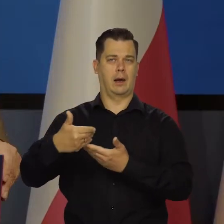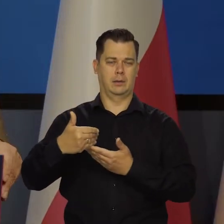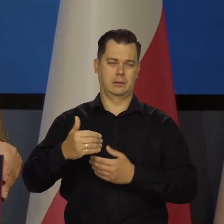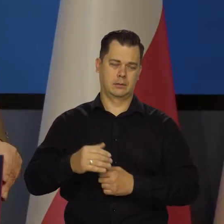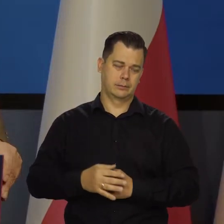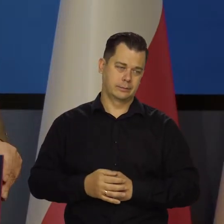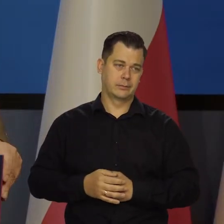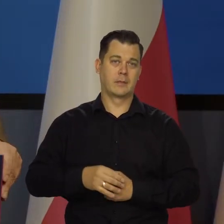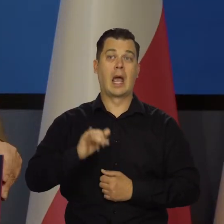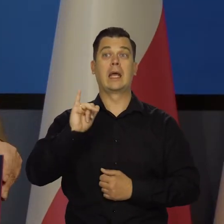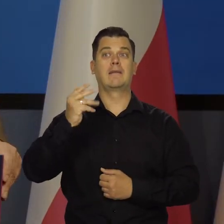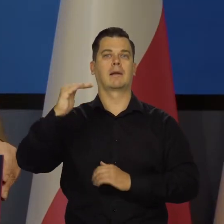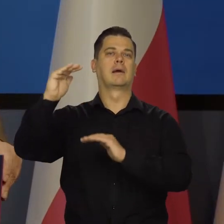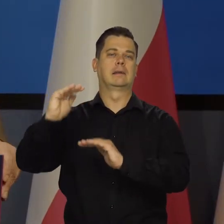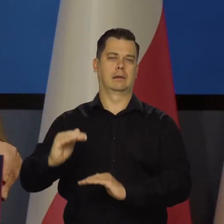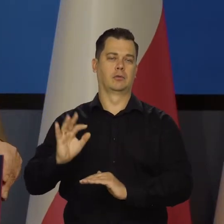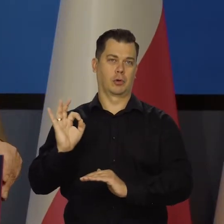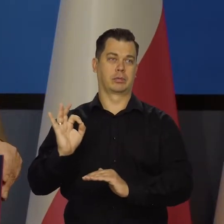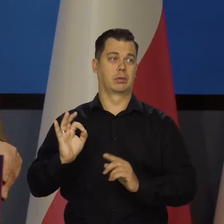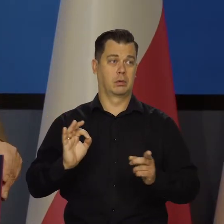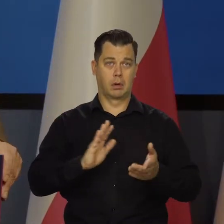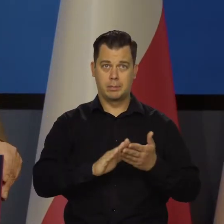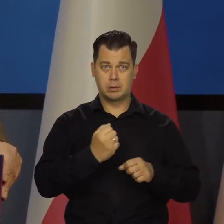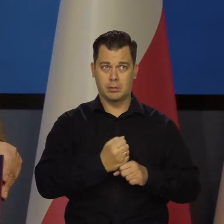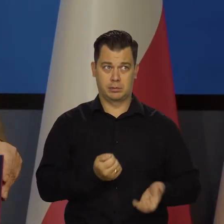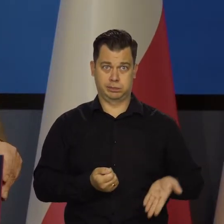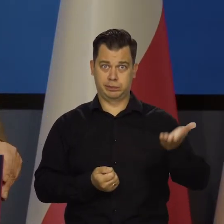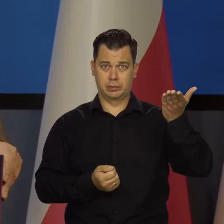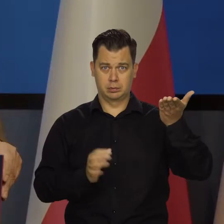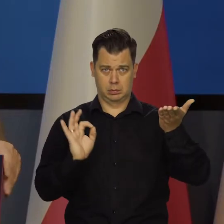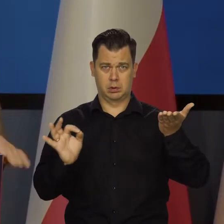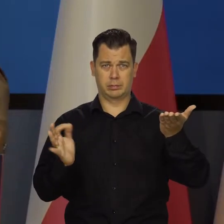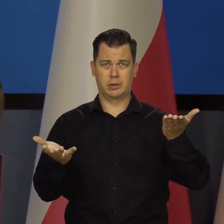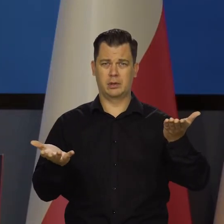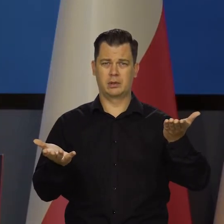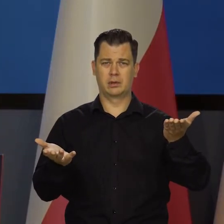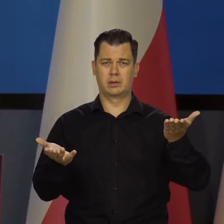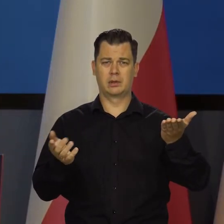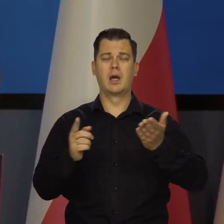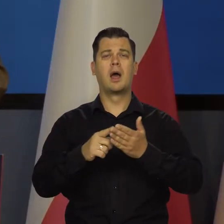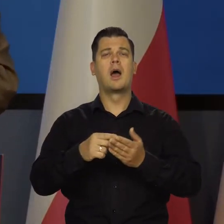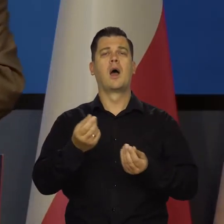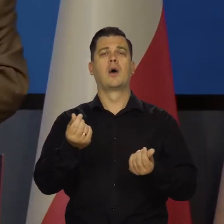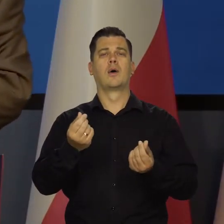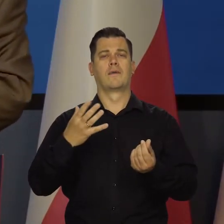Ale inflacji by nie było, bo przecież nie o to chodzi. I jeszcze kurs złotego na koniec, proszę Państwa,